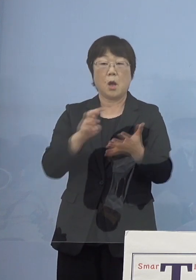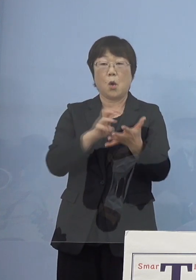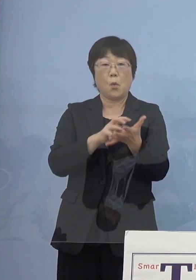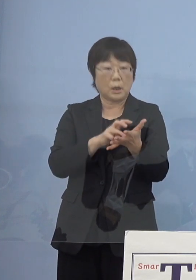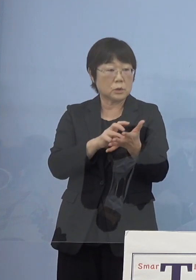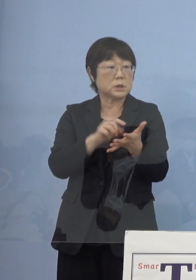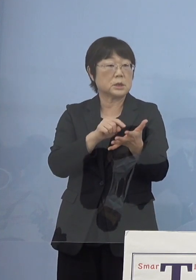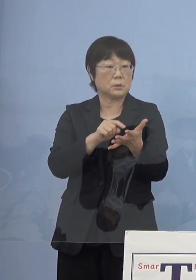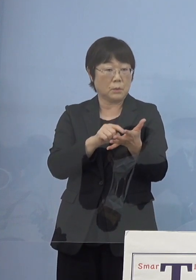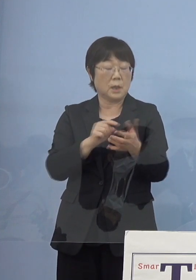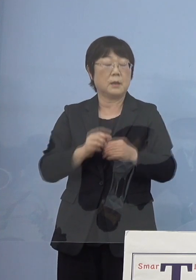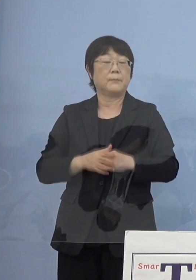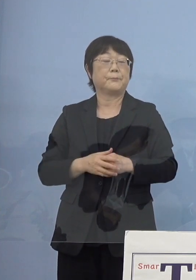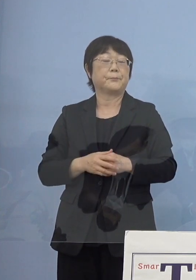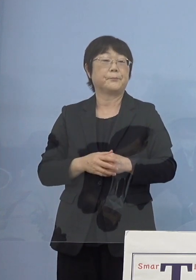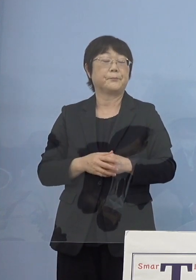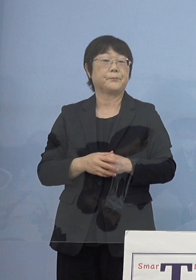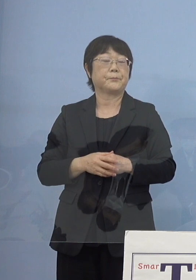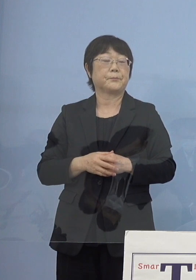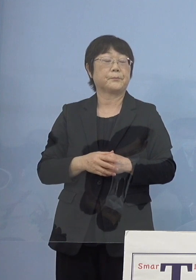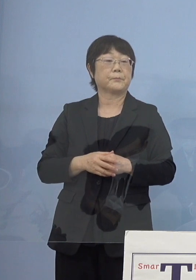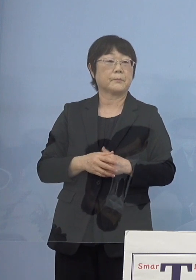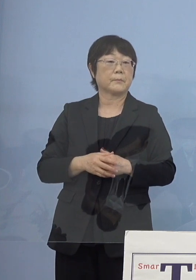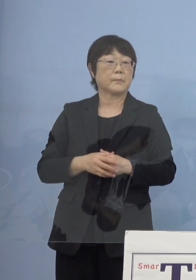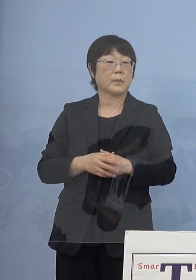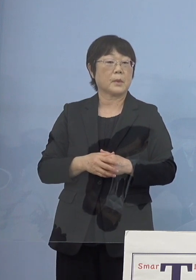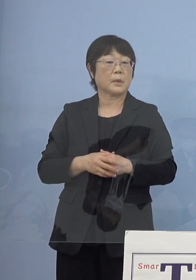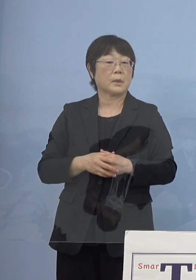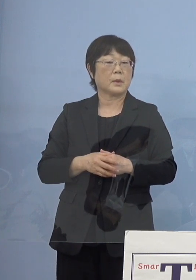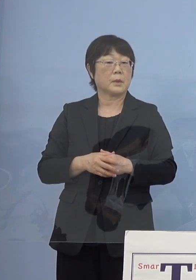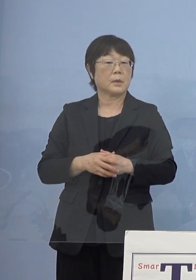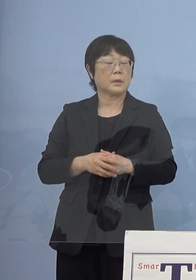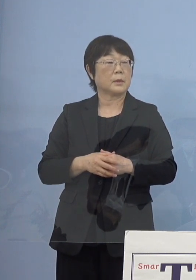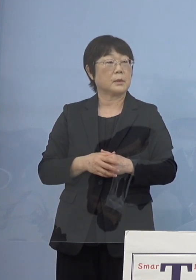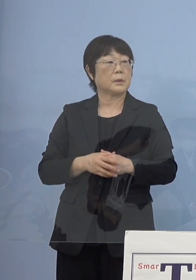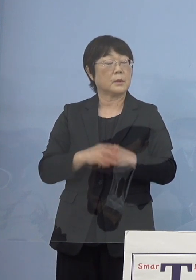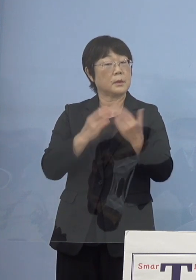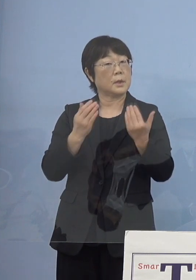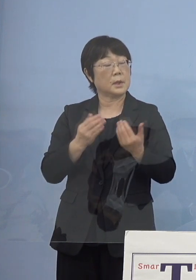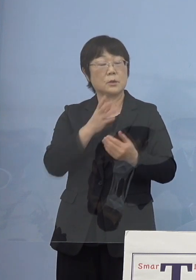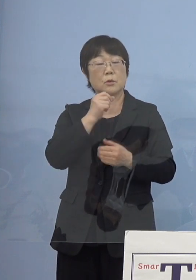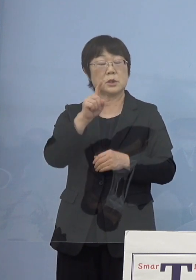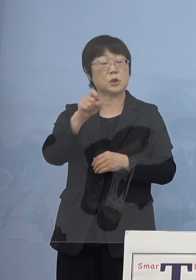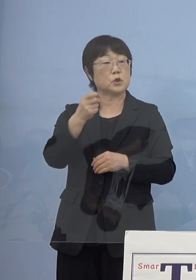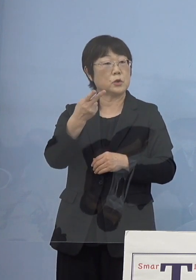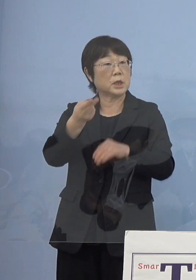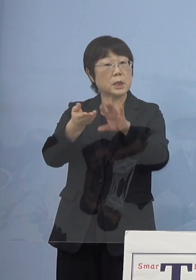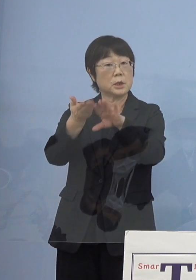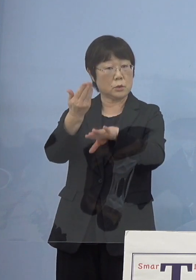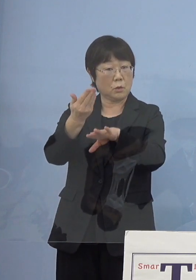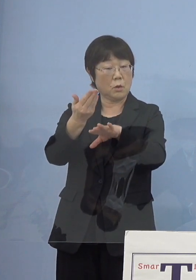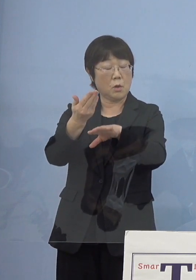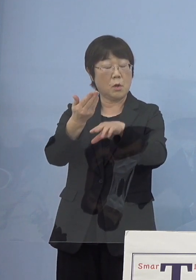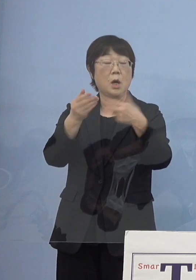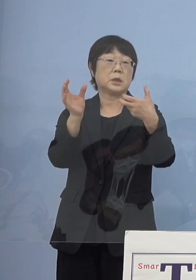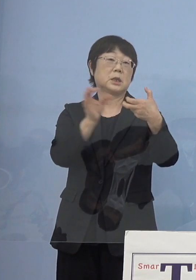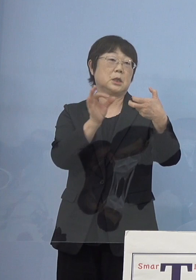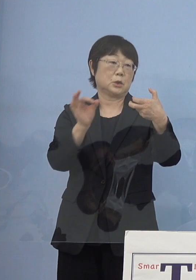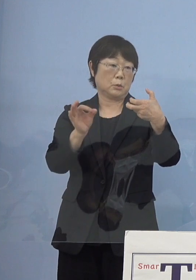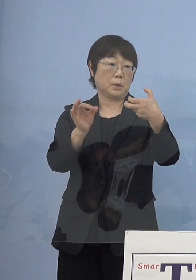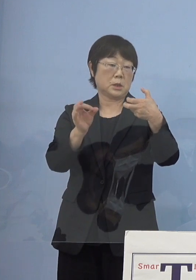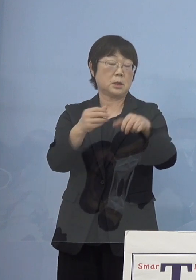こちらがだいたい12歳以上として7割 これを超えはじめてきた